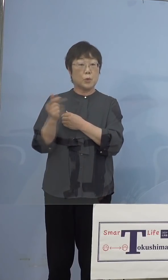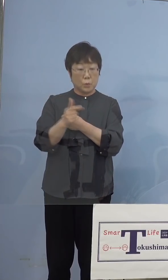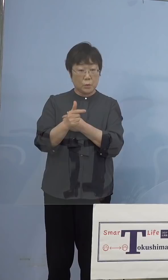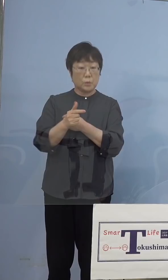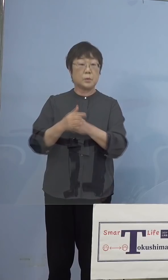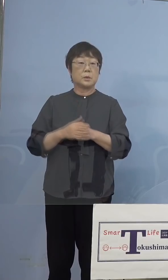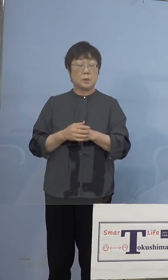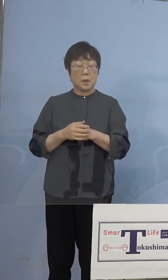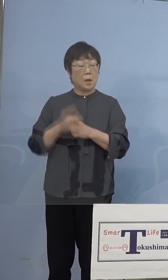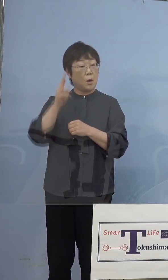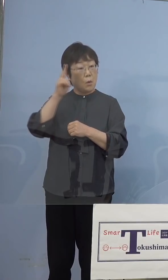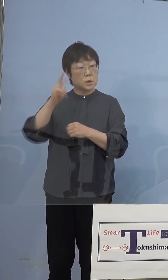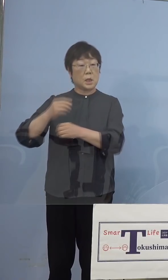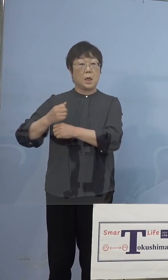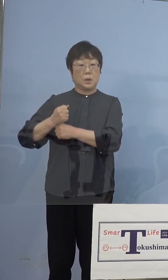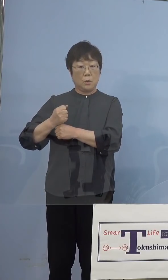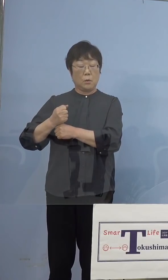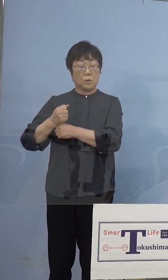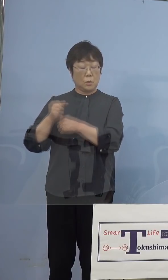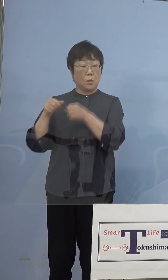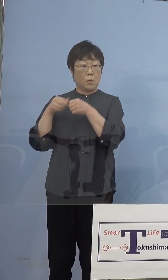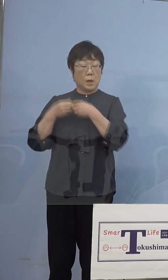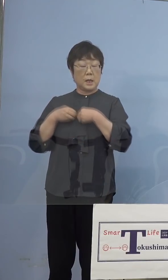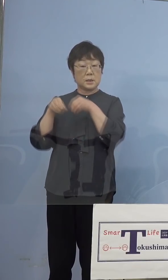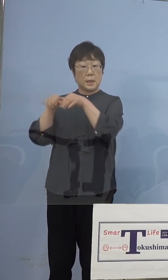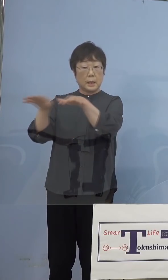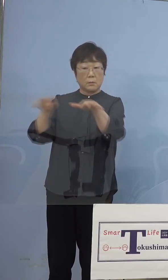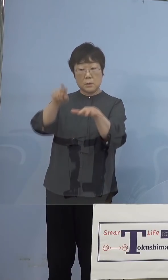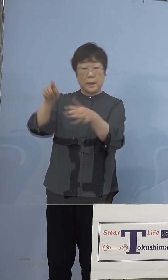大阪、兵庫での感染拡大ということが 出てきた